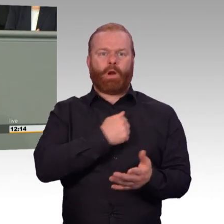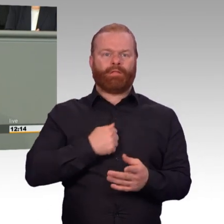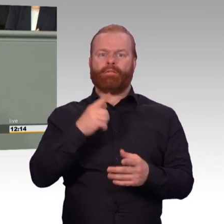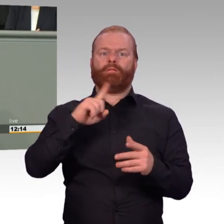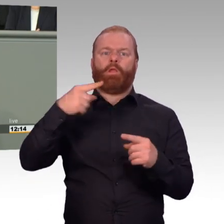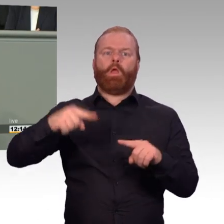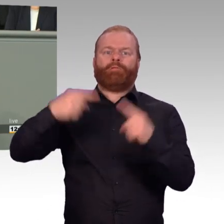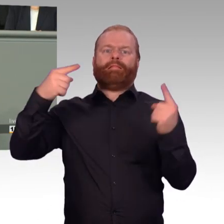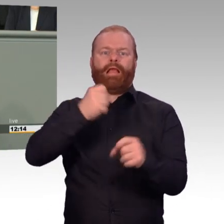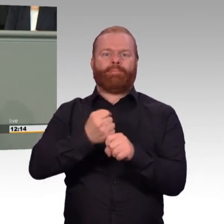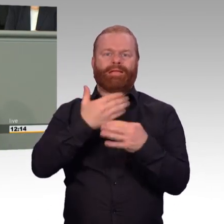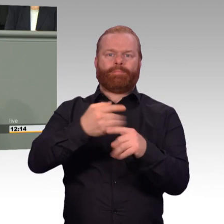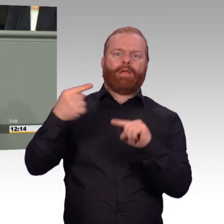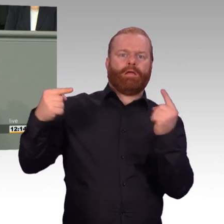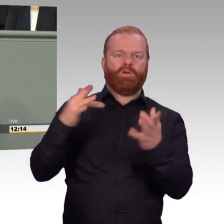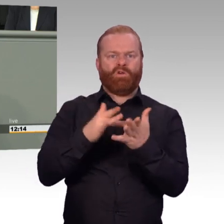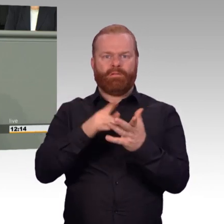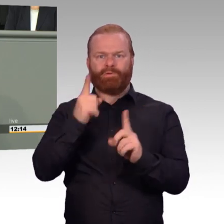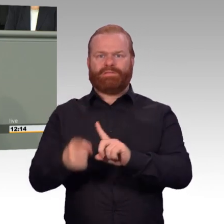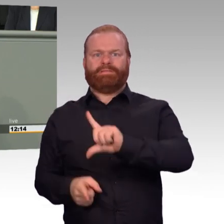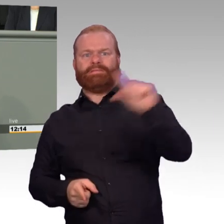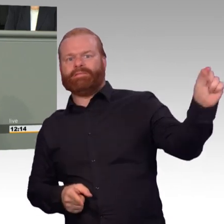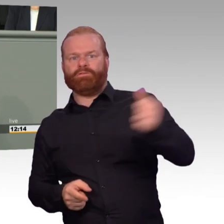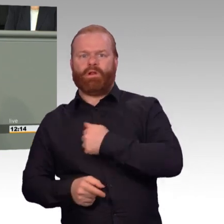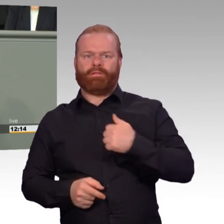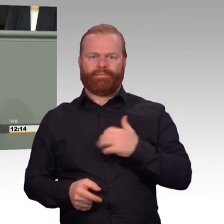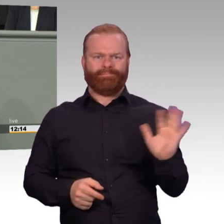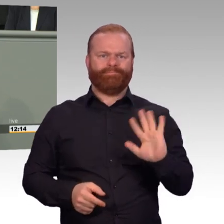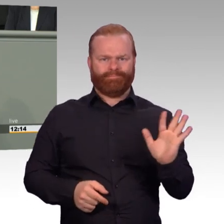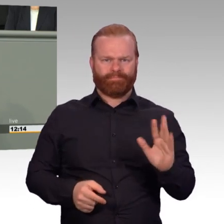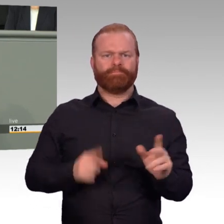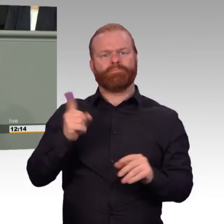Mir ist auch klar, dass dienstliche Notwendigkeiten manchmal einen längeren Dienst erfordern.